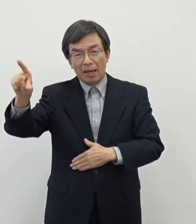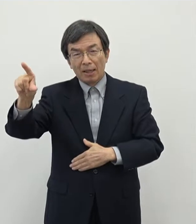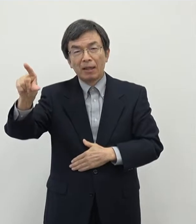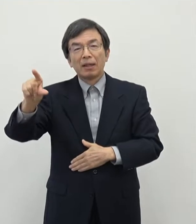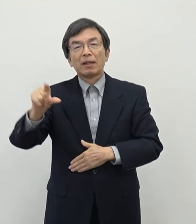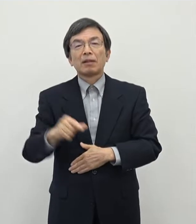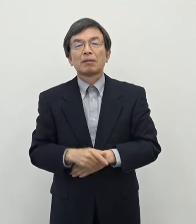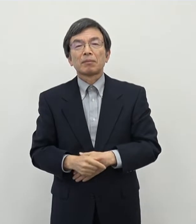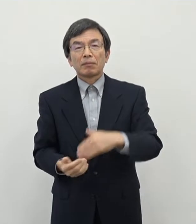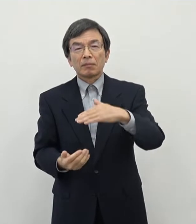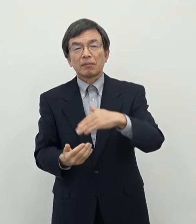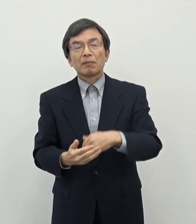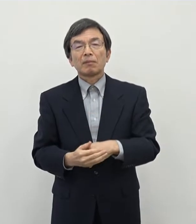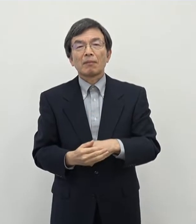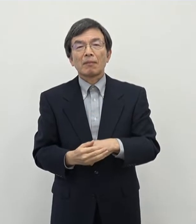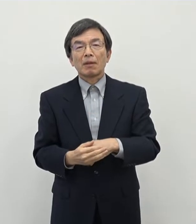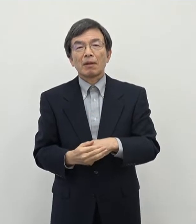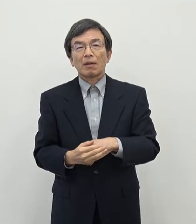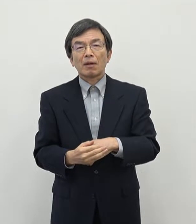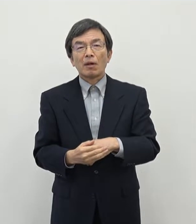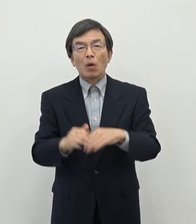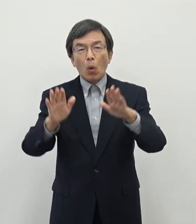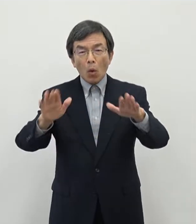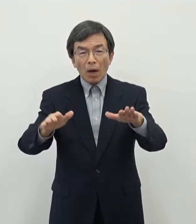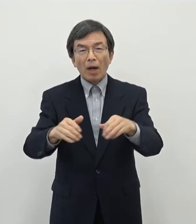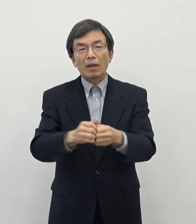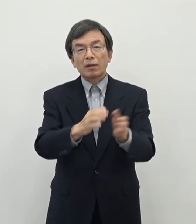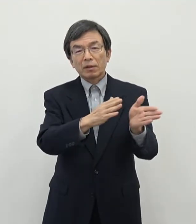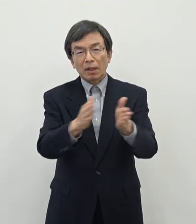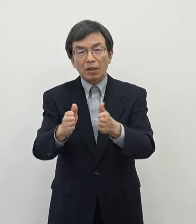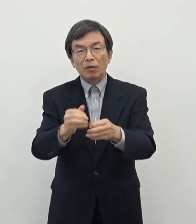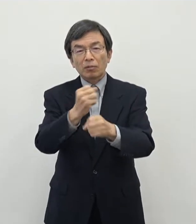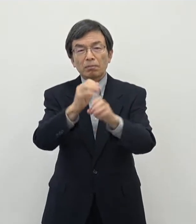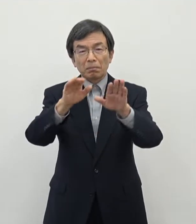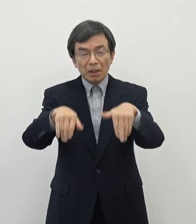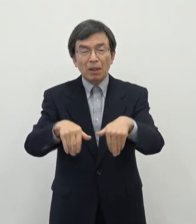500万円という補助金をですね 今回あの作らせていただくこととなりました